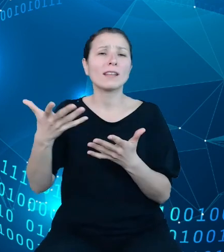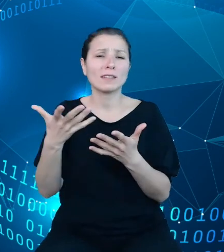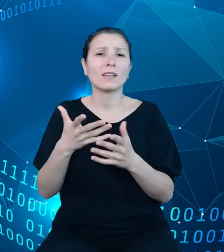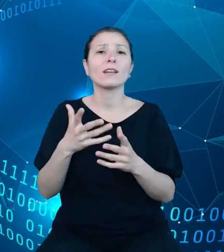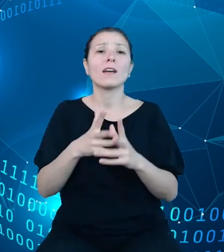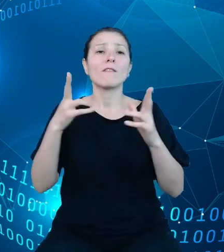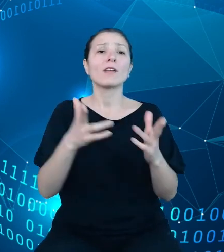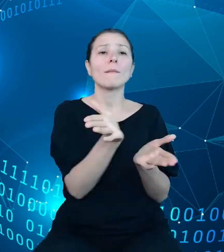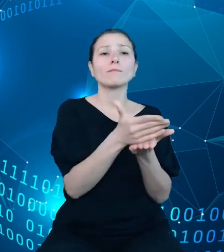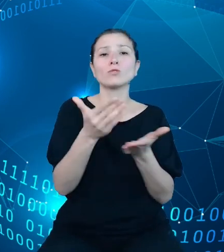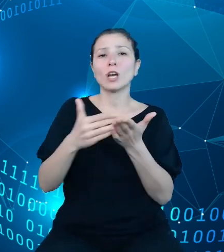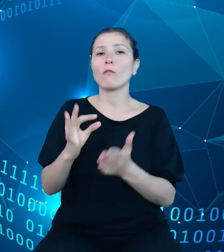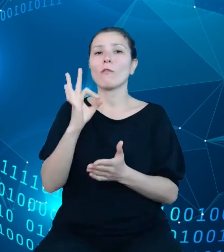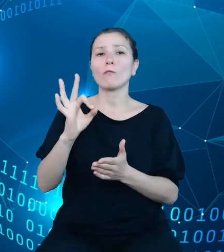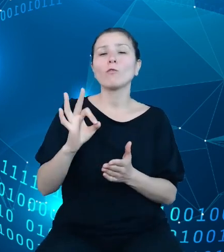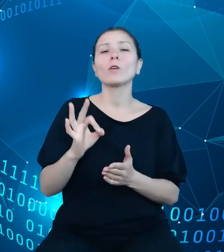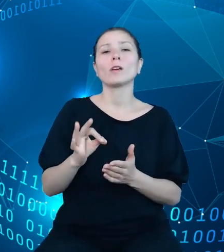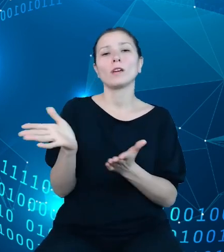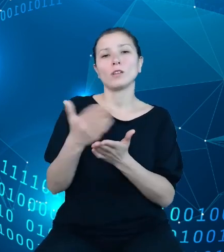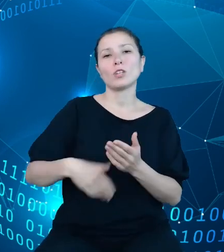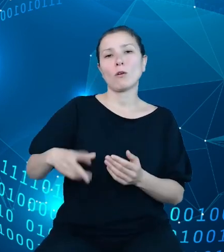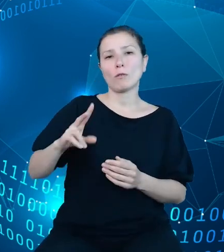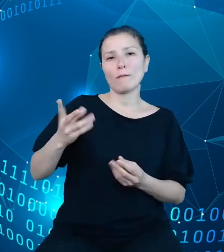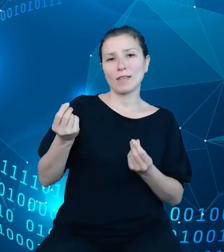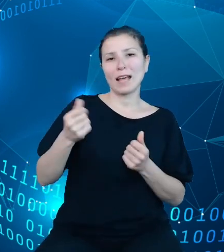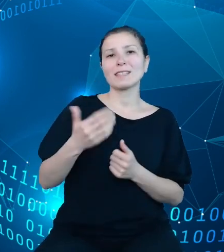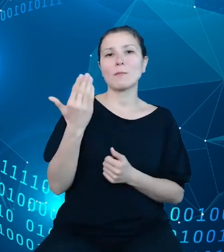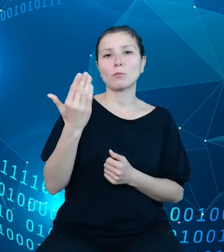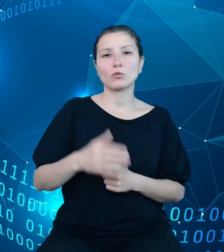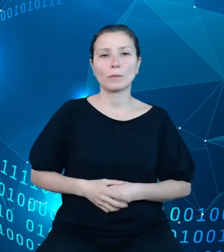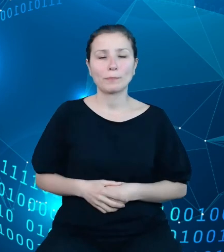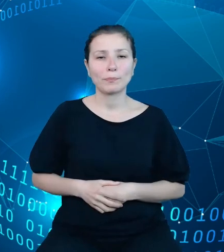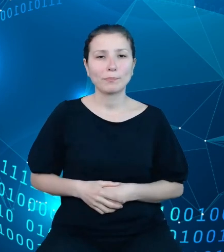finansów publicznych. Klasyfikacja budżetowa, jak zresztą